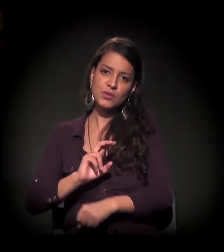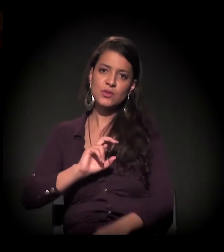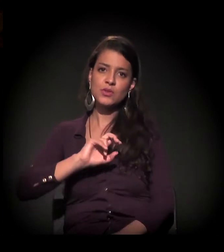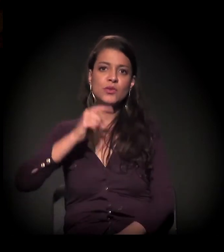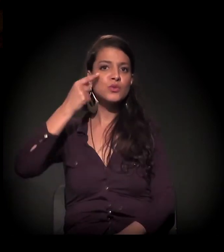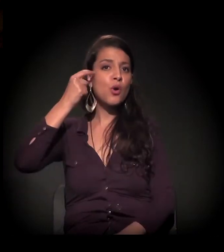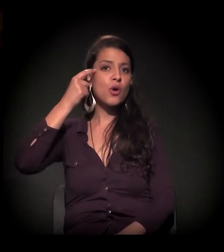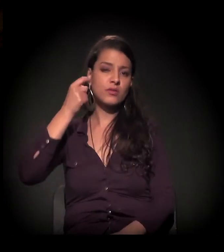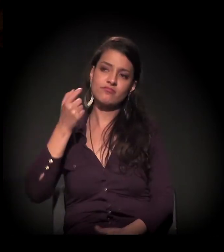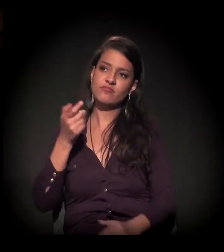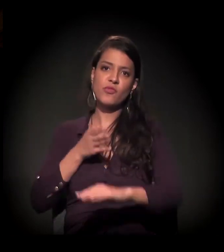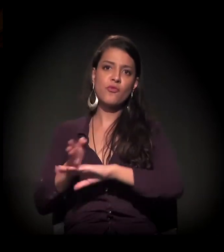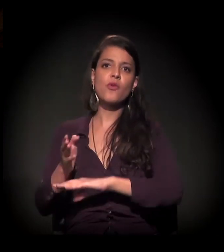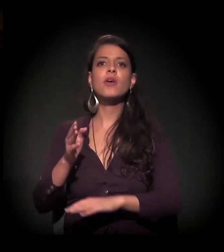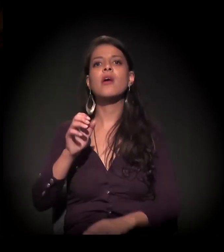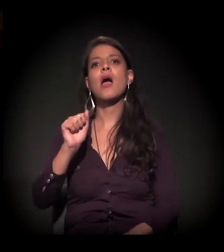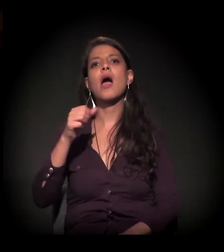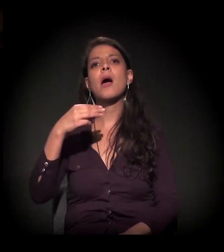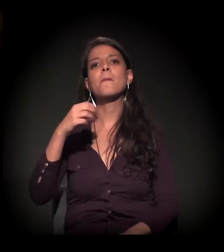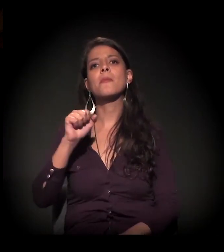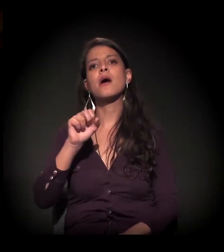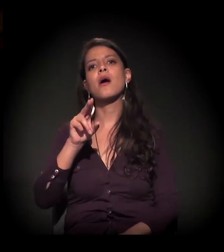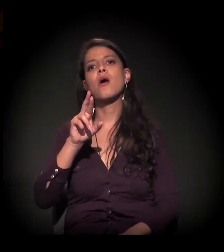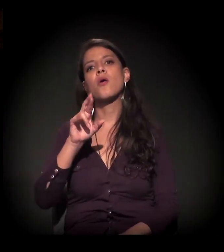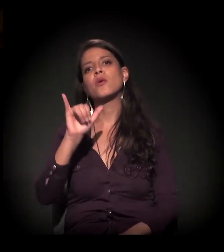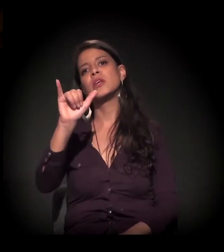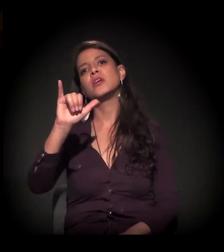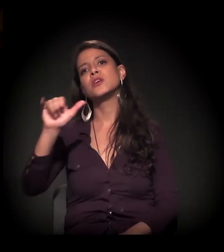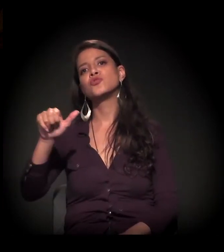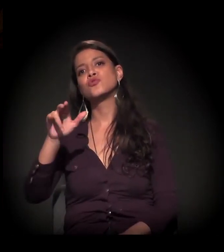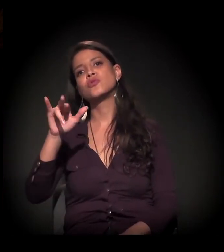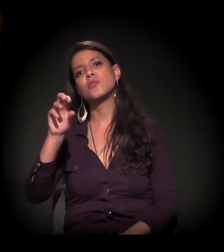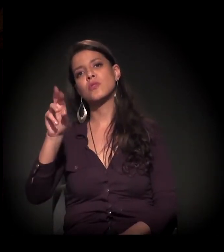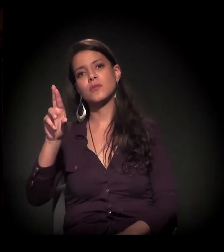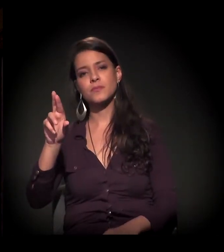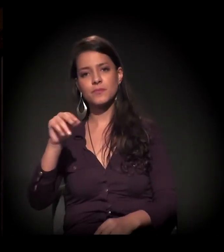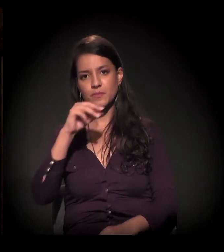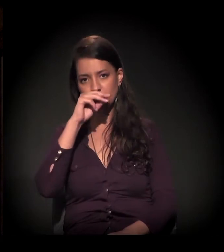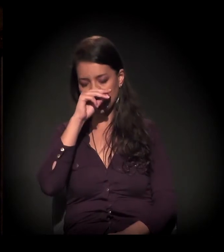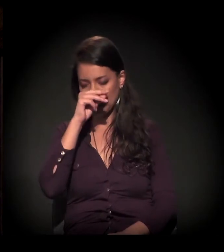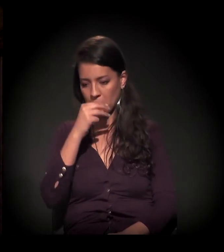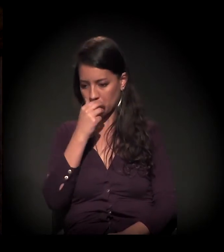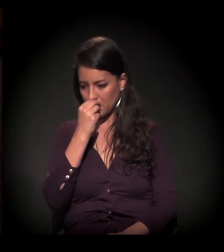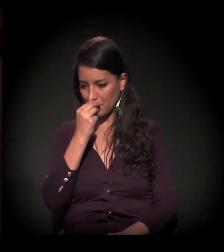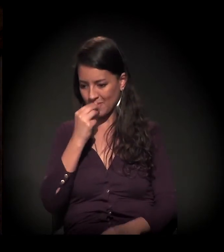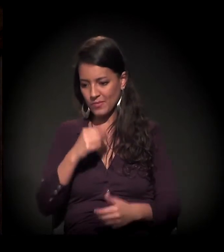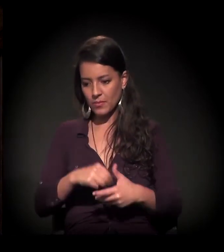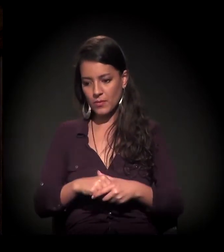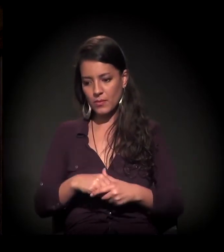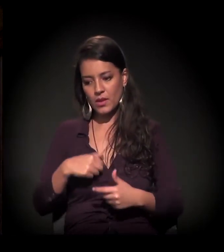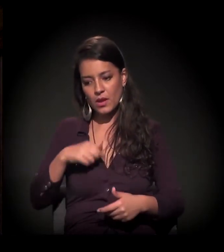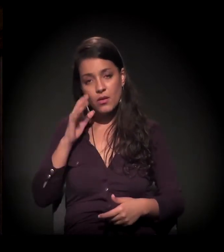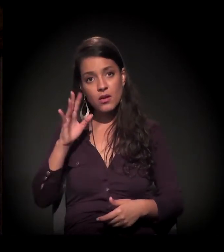Não sei se alguém assistiu por algum caso. E eu achei um absurdo se aventar a possibilidade de uma campanha presidencial para esse cara.